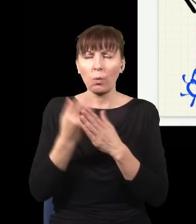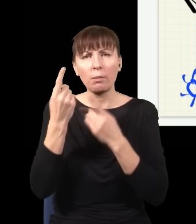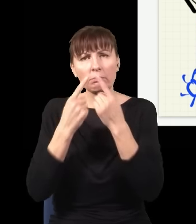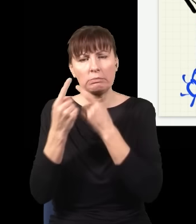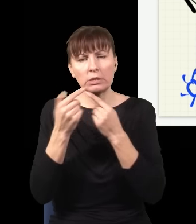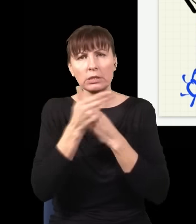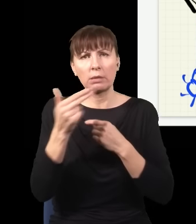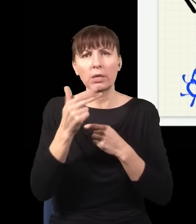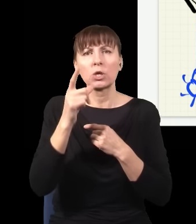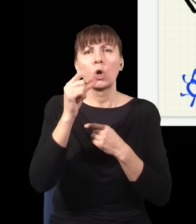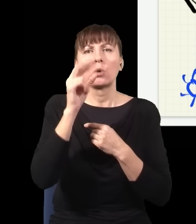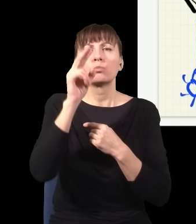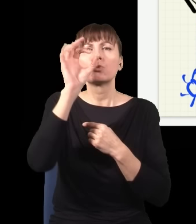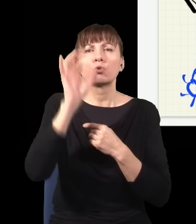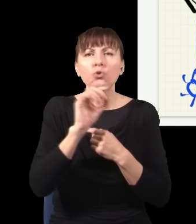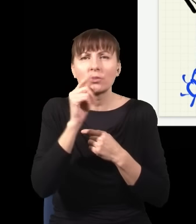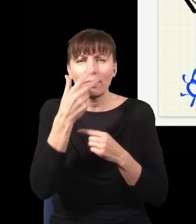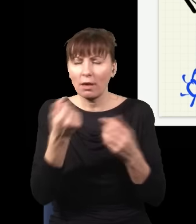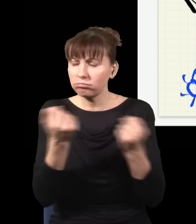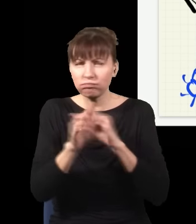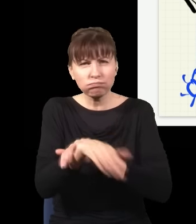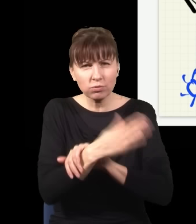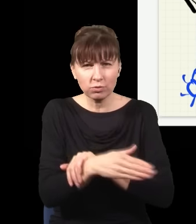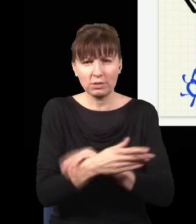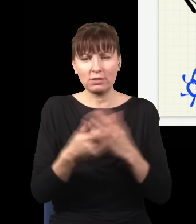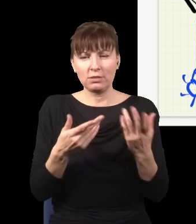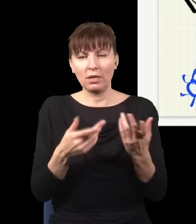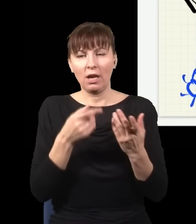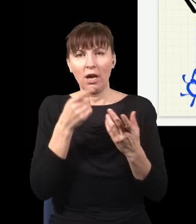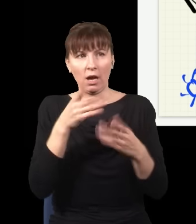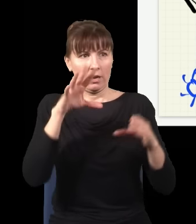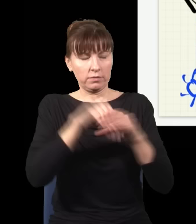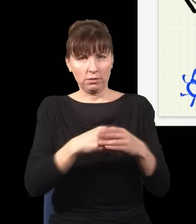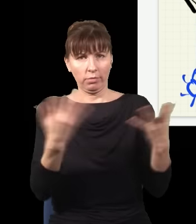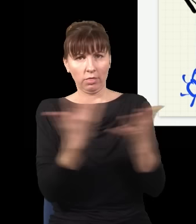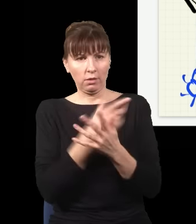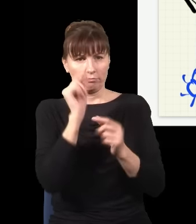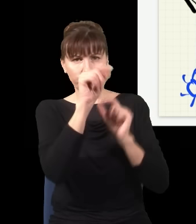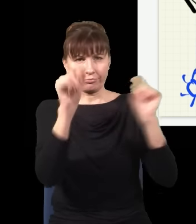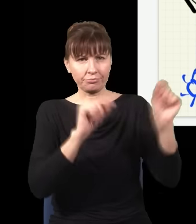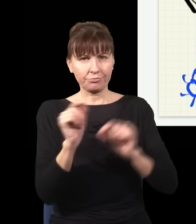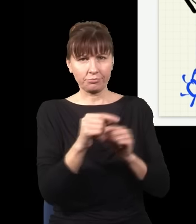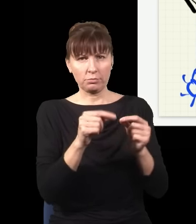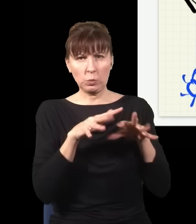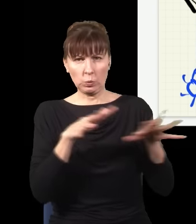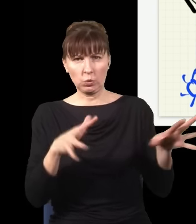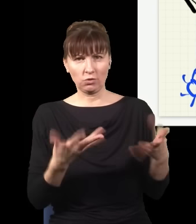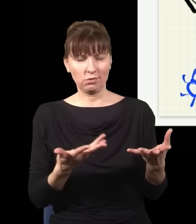w którym nie ma żadnych cząstek, i zacznę się poruszać w tej próżni ze stałą prędkością, to nagle się w tej próżni pojawiają cząstki, jest ich nieskończenie wiele. Różne jakieś absurdalne